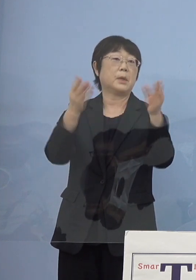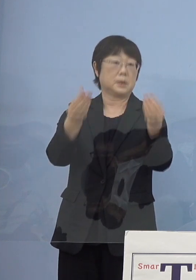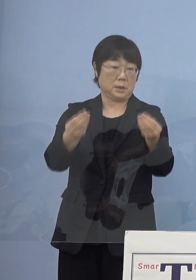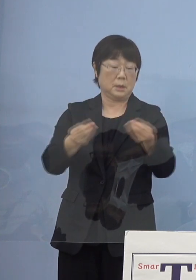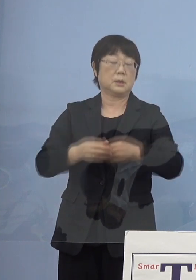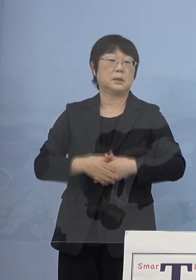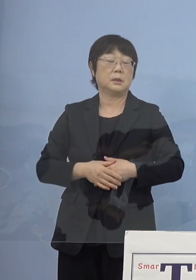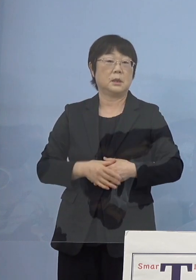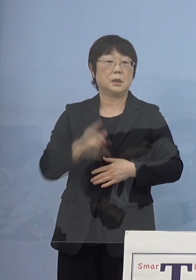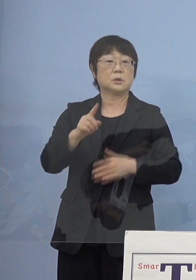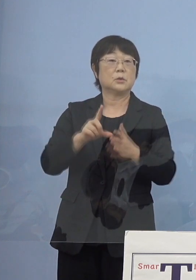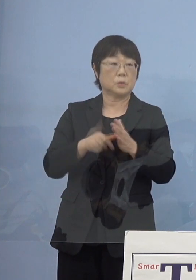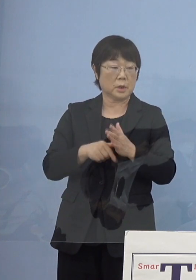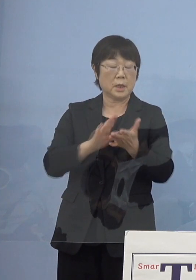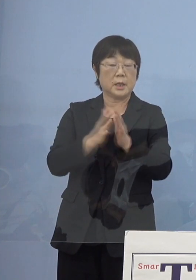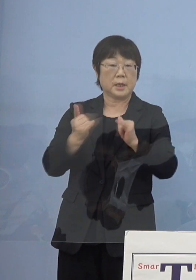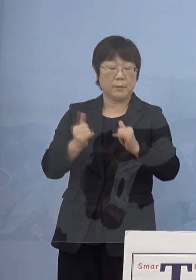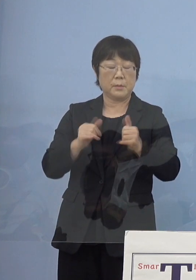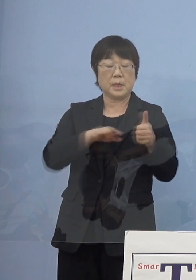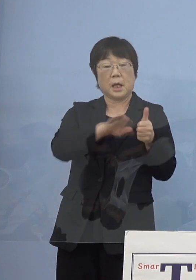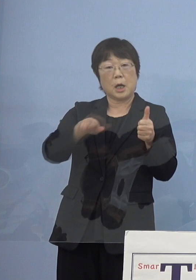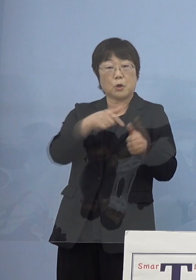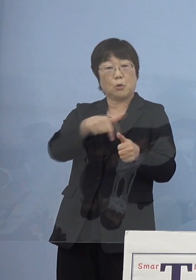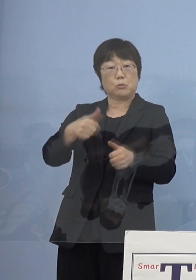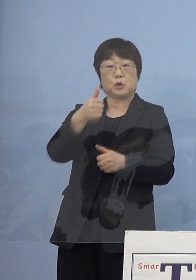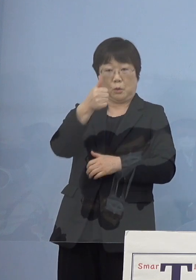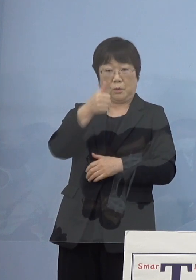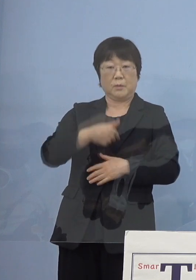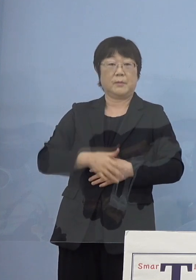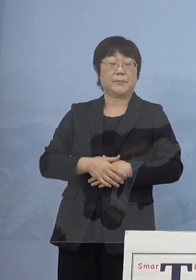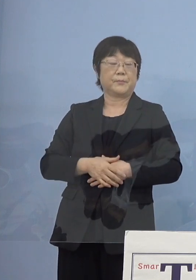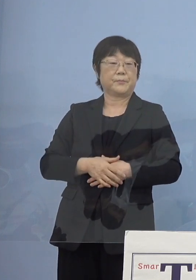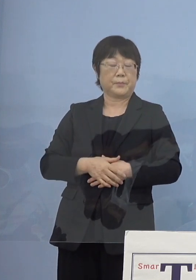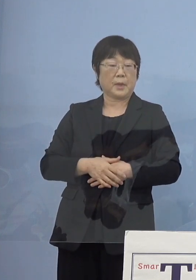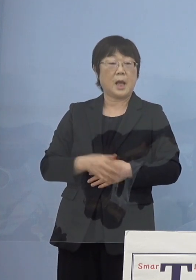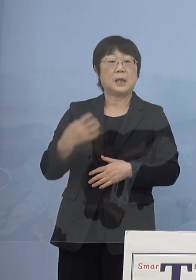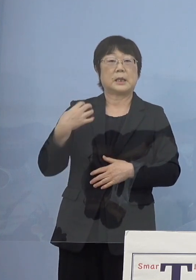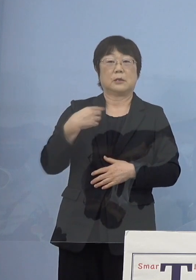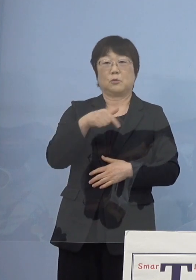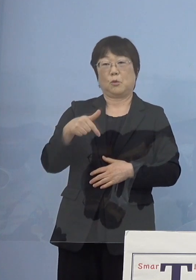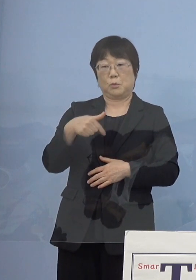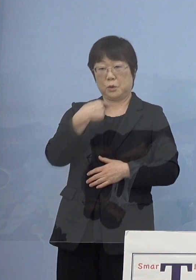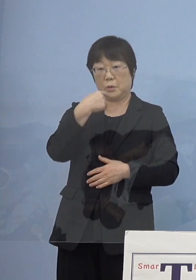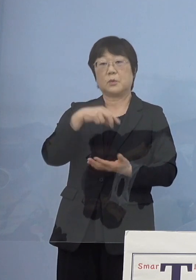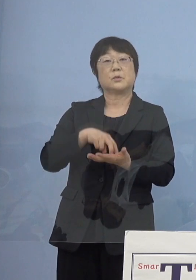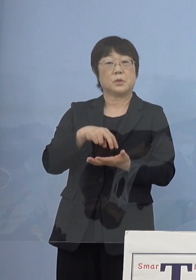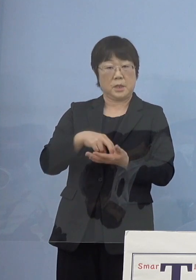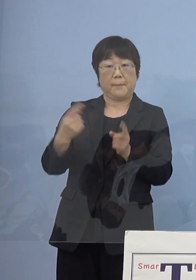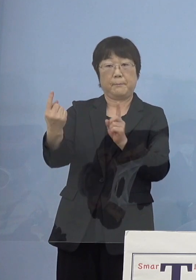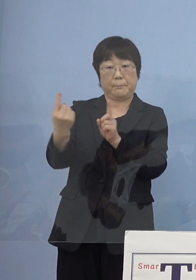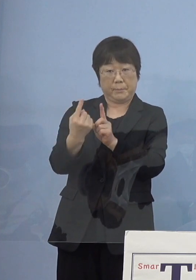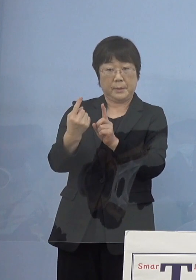この時私は県民環境部長で いわゆる担当部長でありましたので